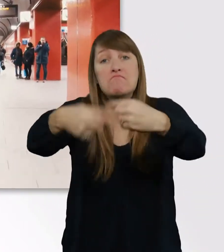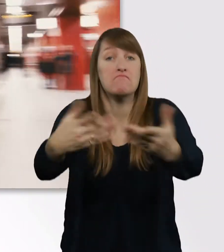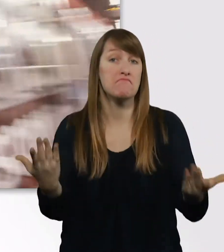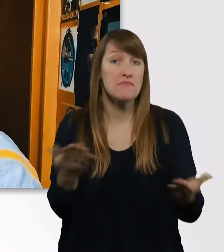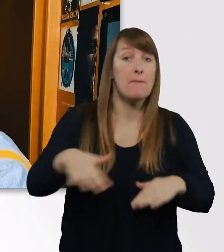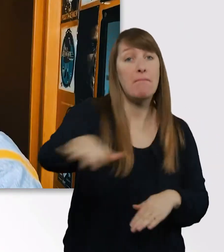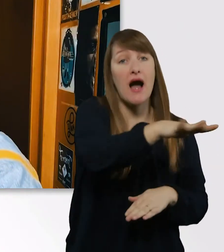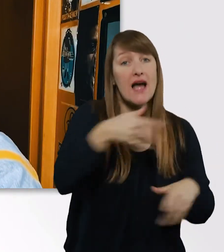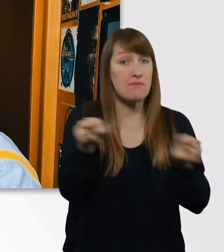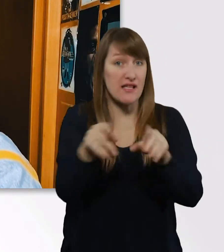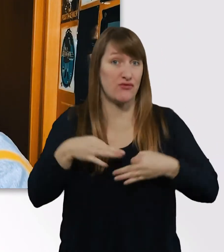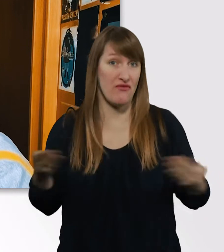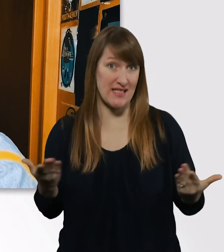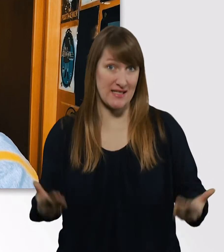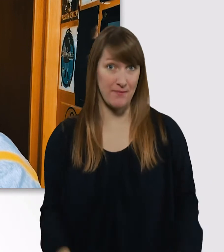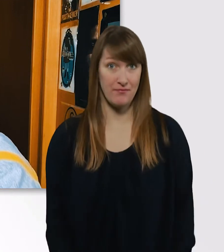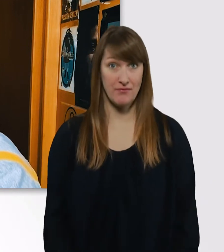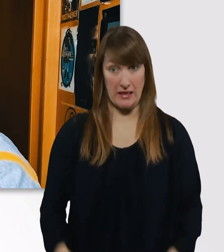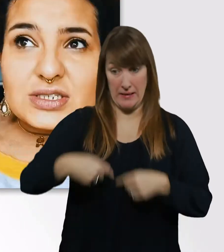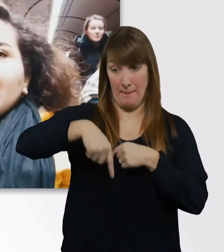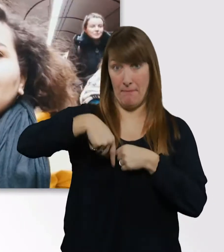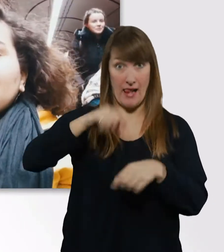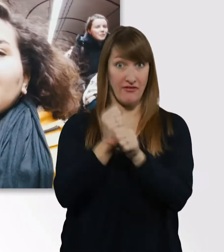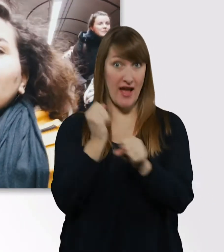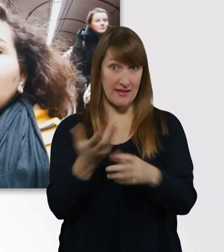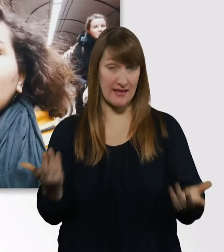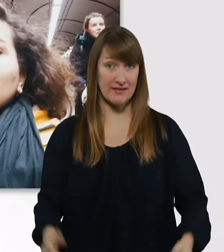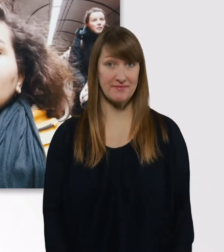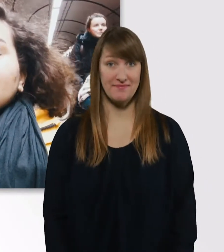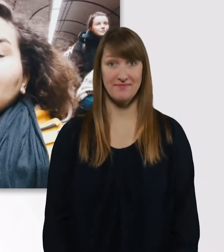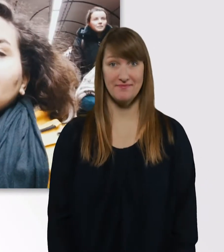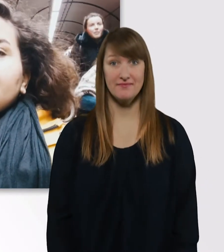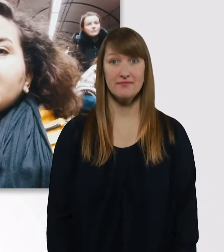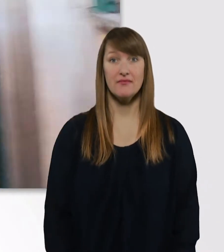Bald bin ich fertig, Leute. Eve, was machen wir, wenn der Aufzug jetzt kaputt ist?